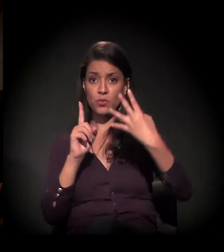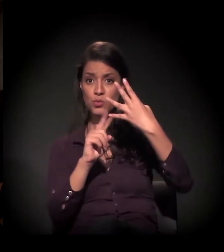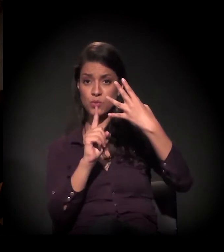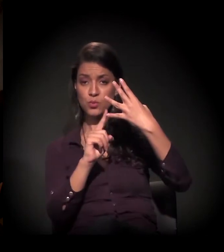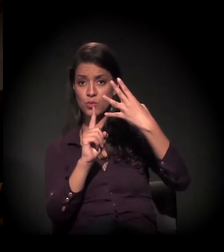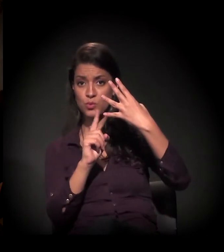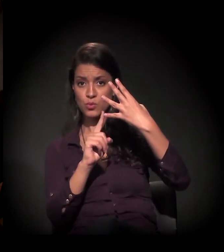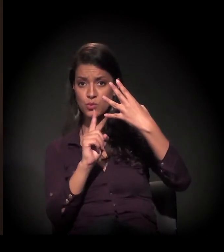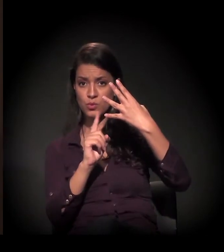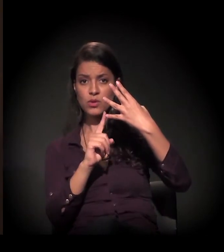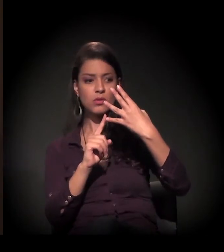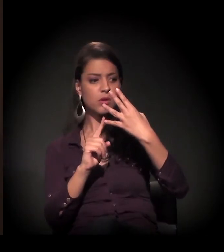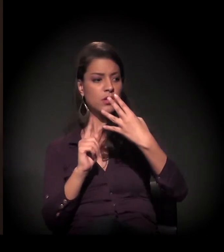a gente tem essa ação,